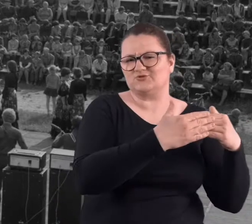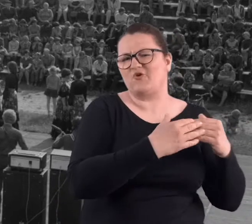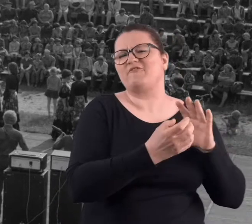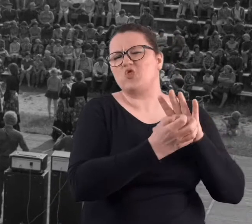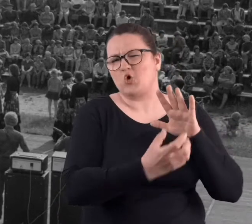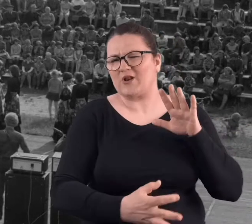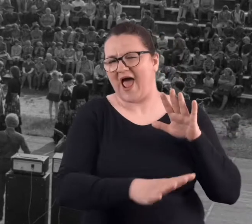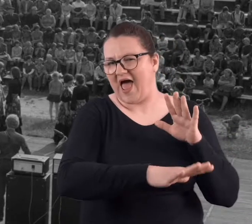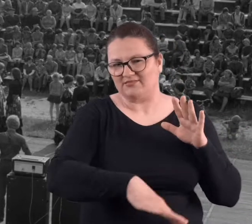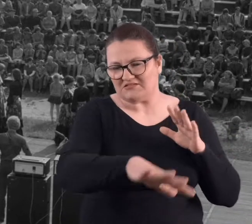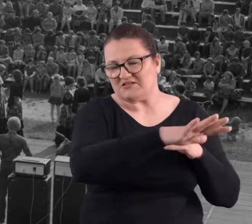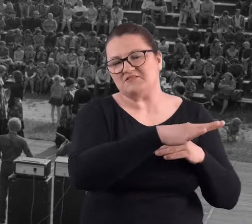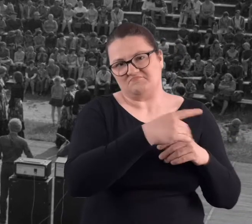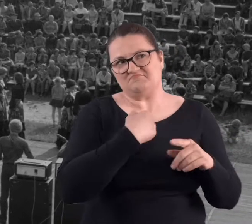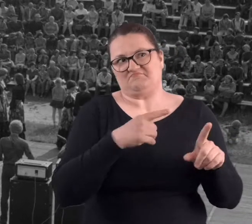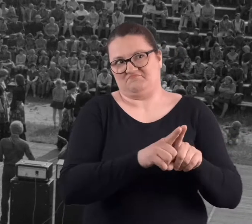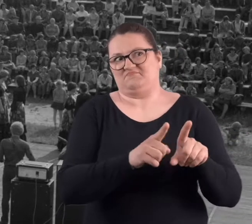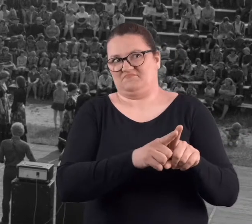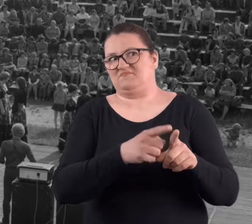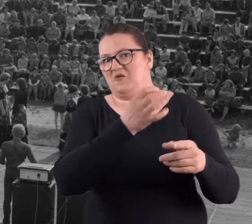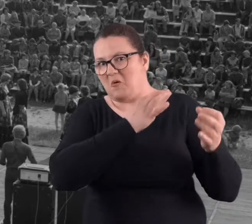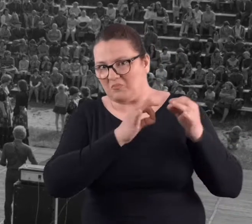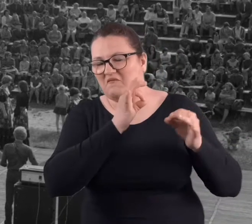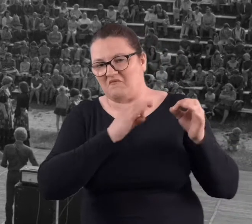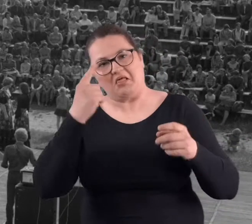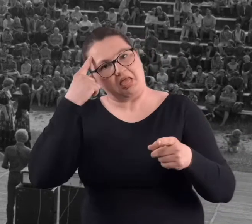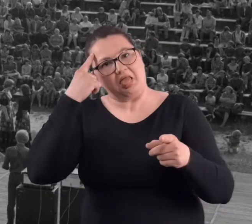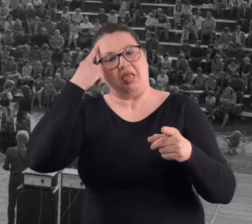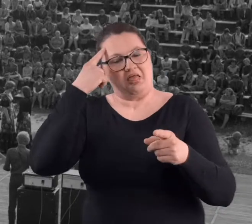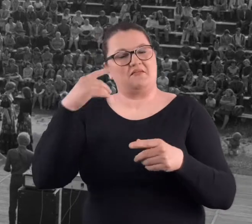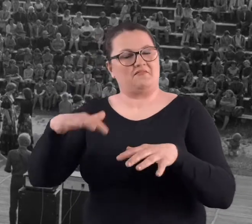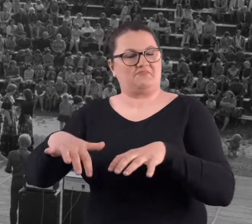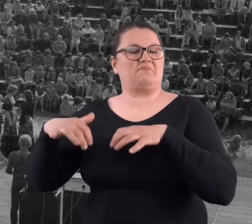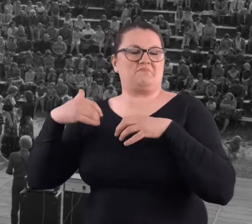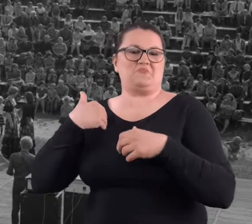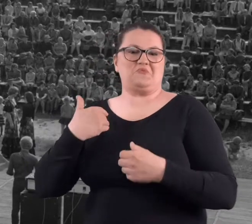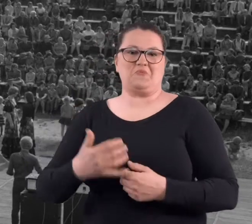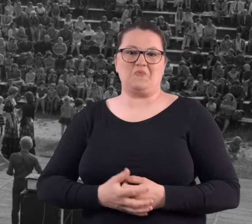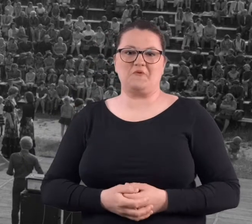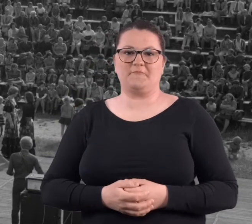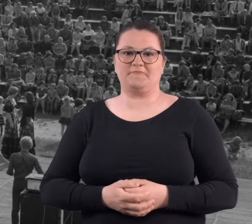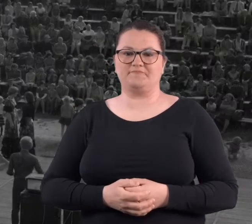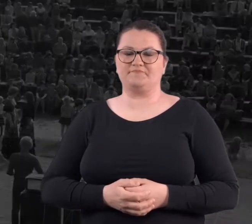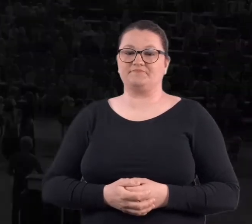z mieszkańcami na Winogradach, no każdy jakoś tak wspomina dosyć ciekawie..